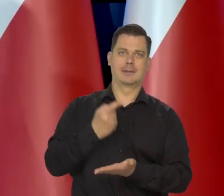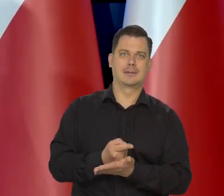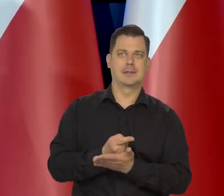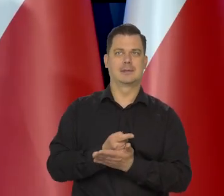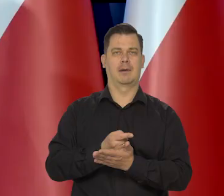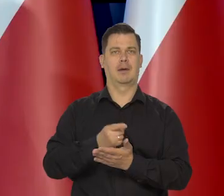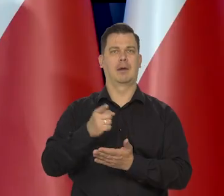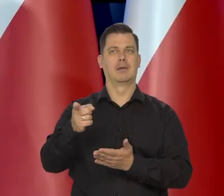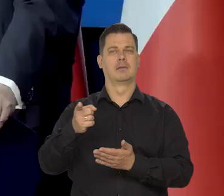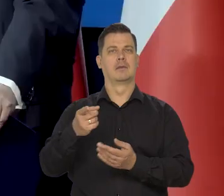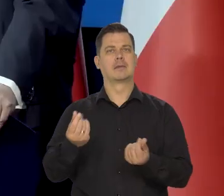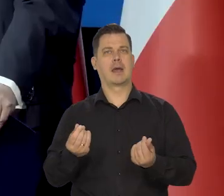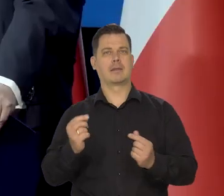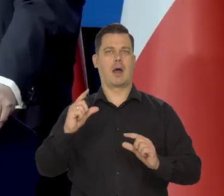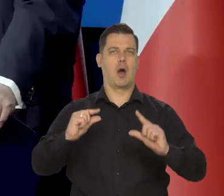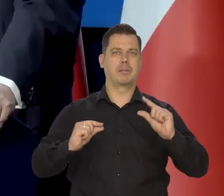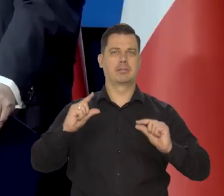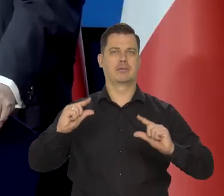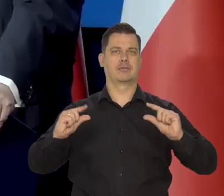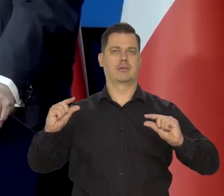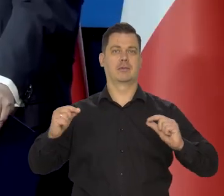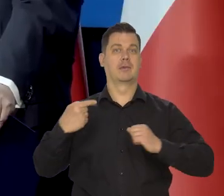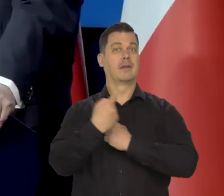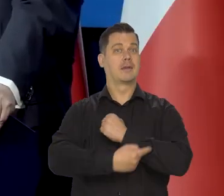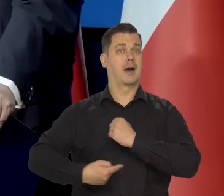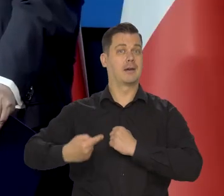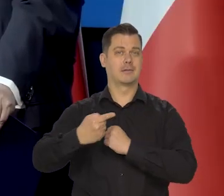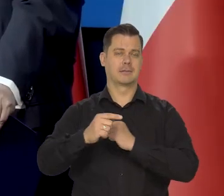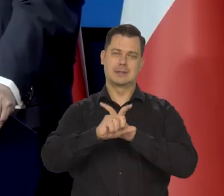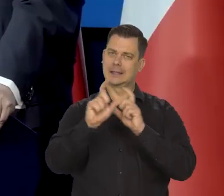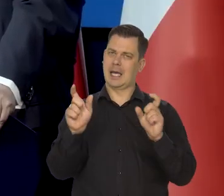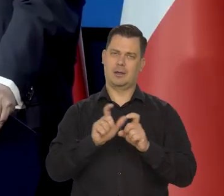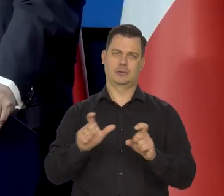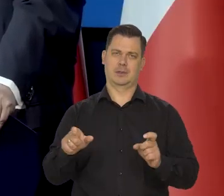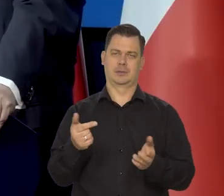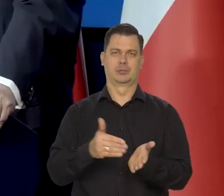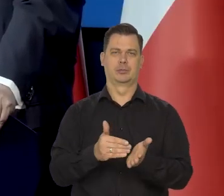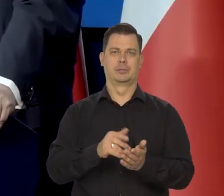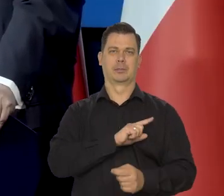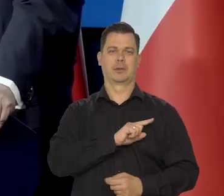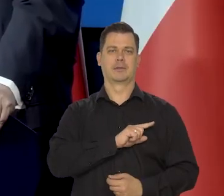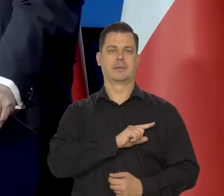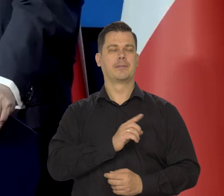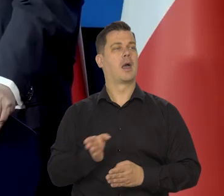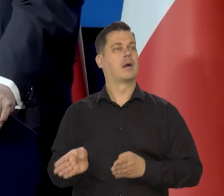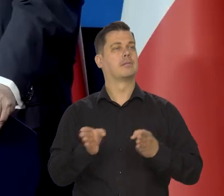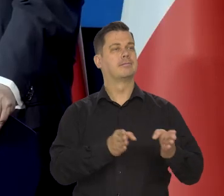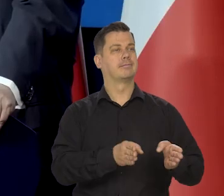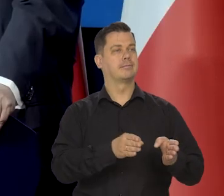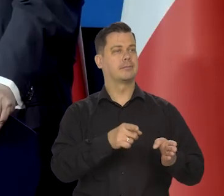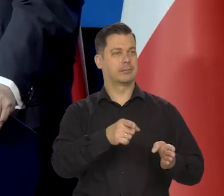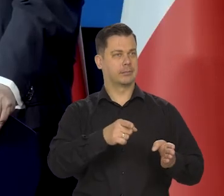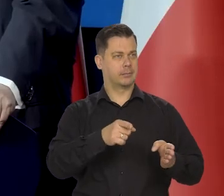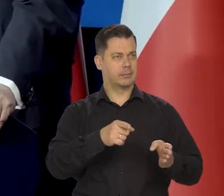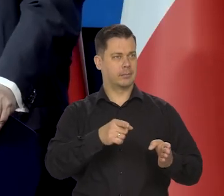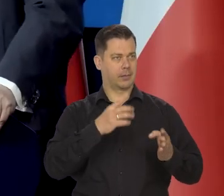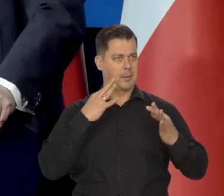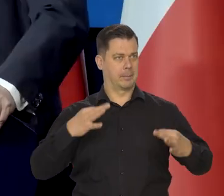dotyczących cen i tych tarcz. Bardzo proszę kolejne pytanie Pani pani redaktor...